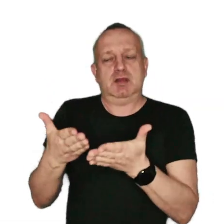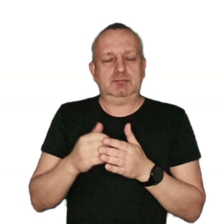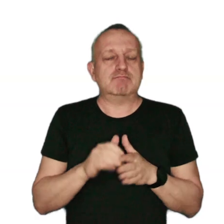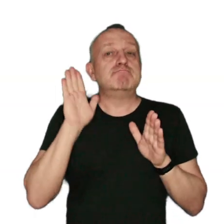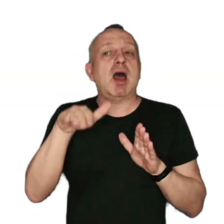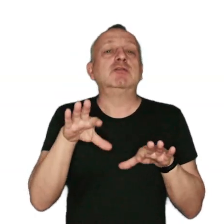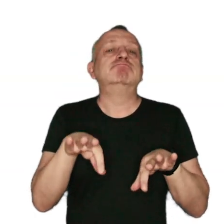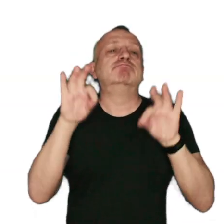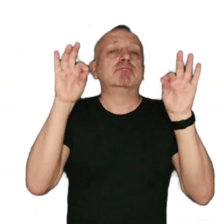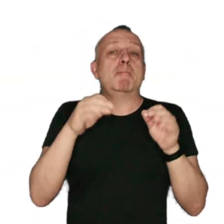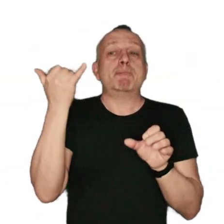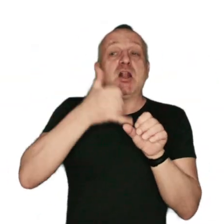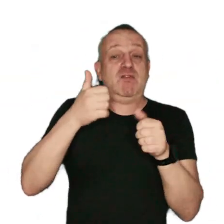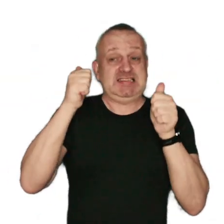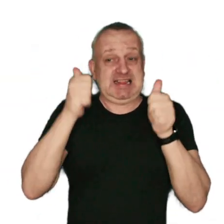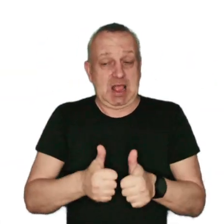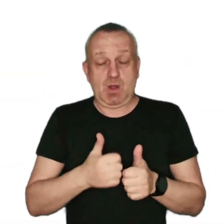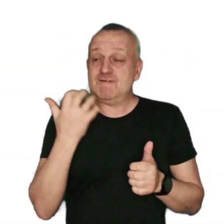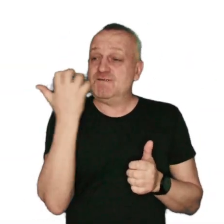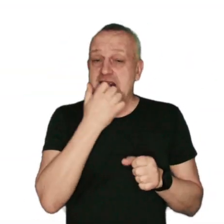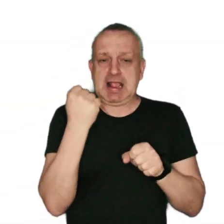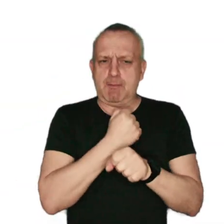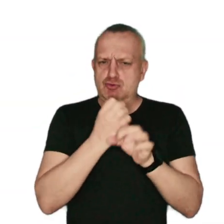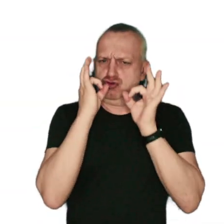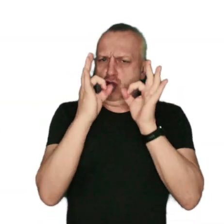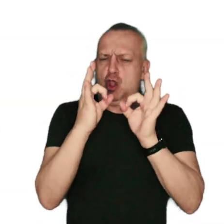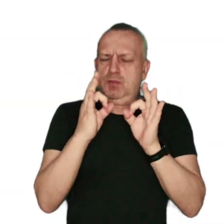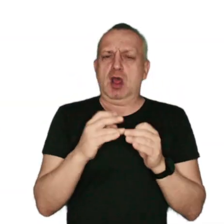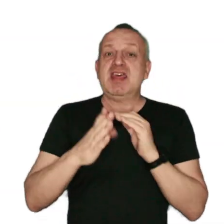Do wyboru masz: paliwa stałe takie jak: węgiel kamienny dobrej jakości i drewno;